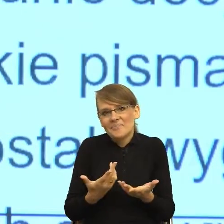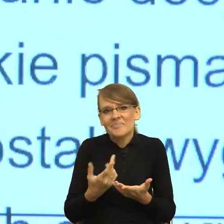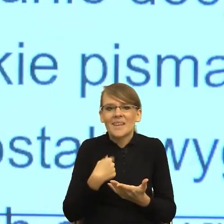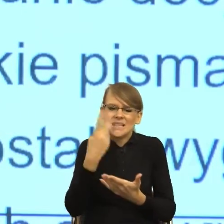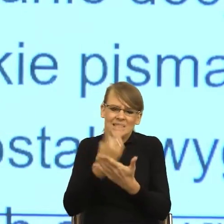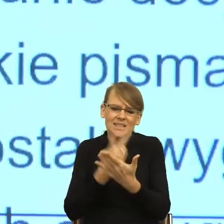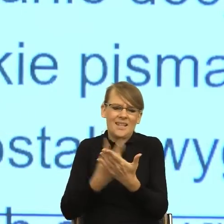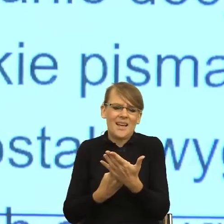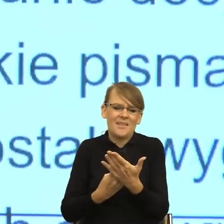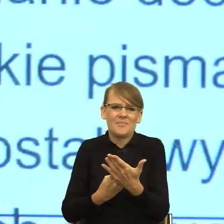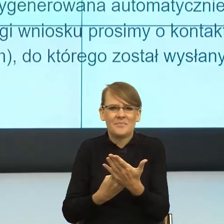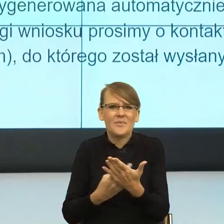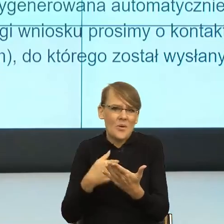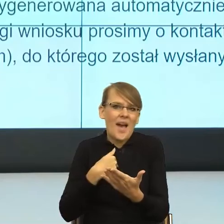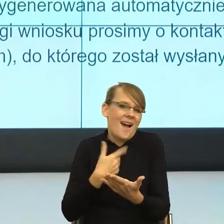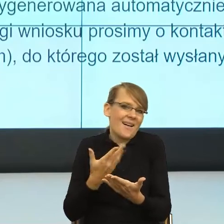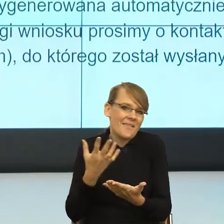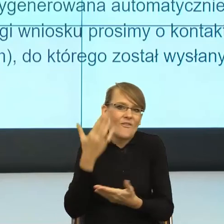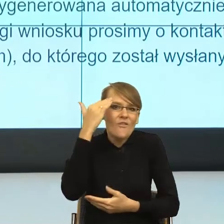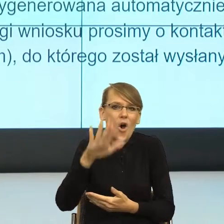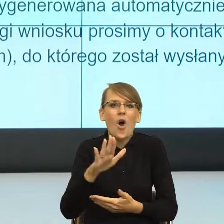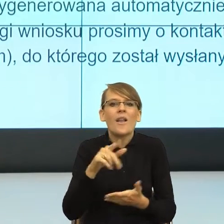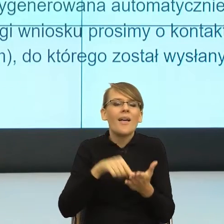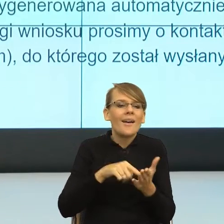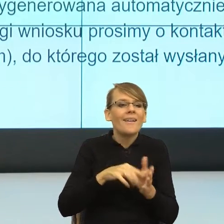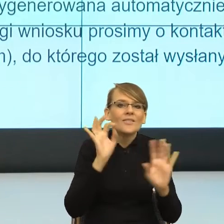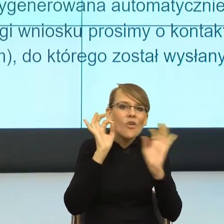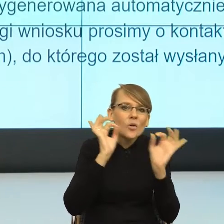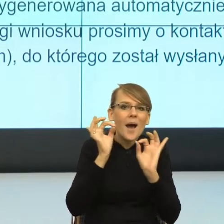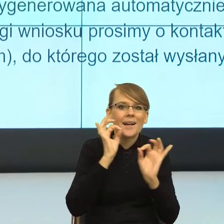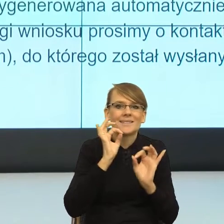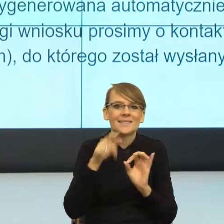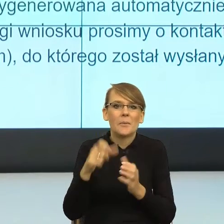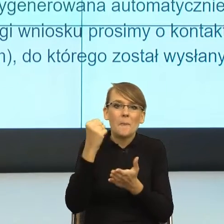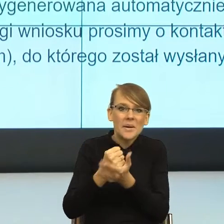które są potrzebne z punktu widzenia prawnego mi jako odbiorcy nie dawać.